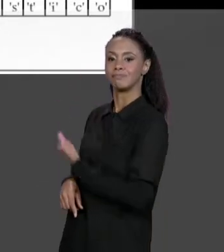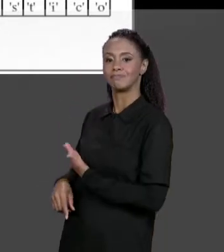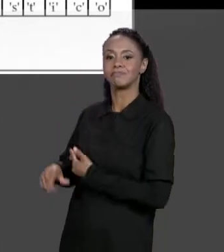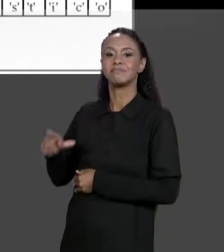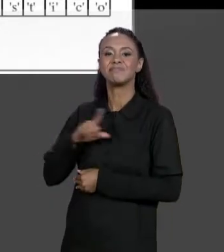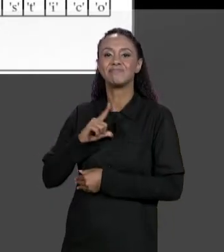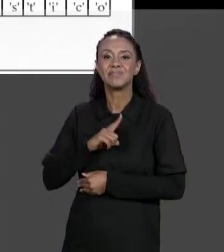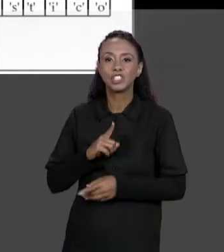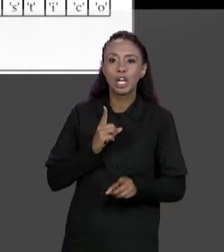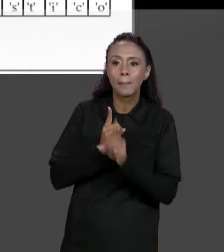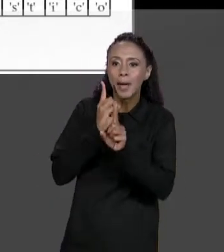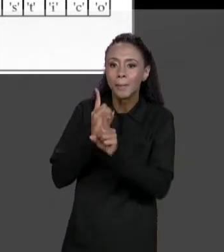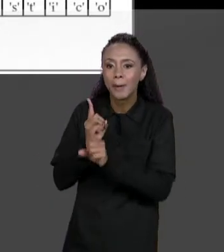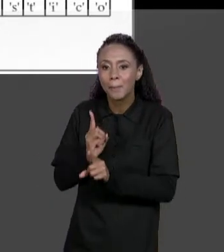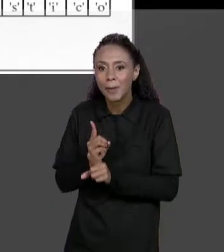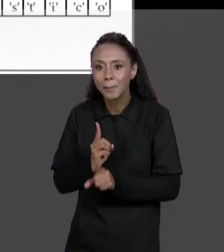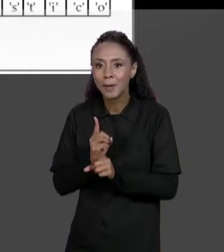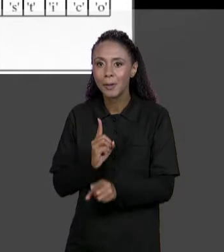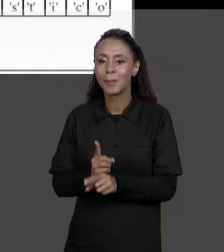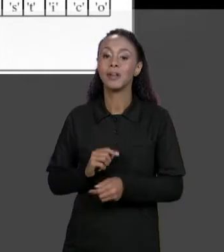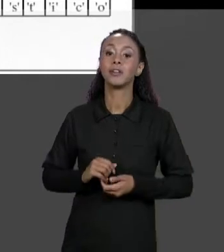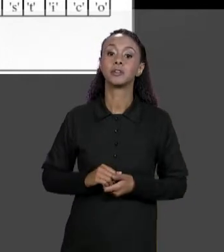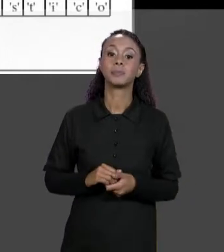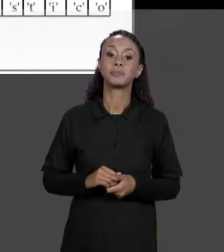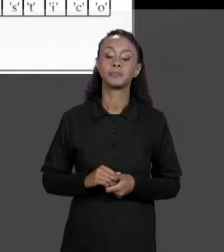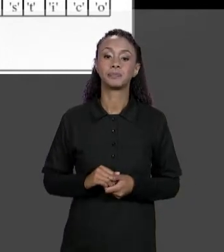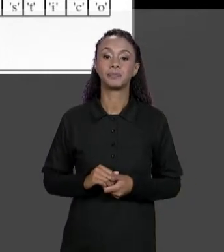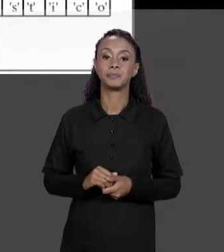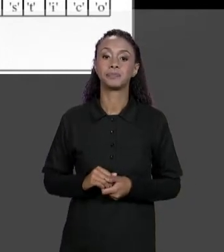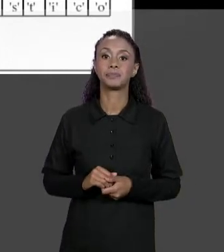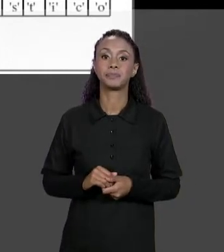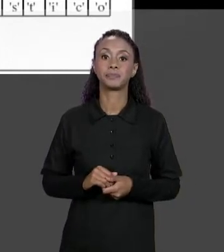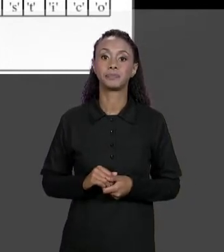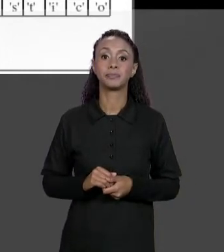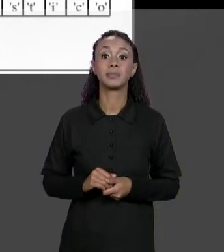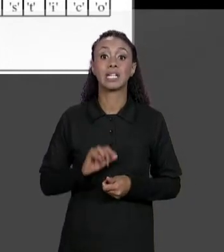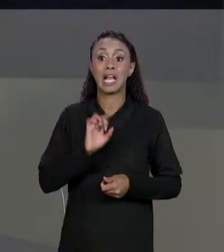É UM ARRANJO DE ARRANJOS, E ESSAS REFERÊNCIAS SE REFERENCIAM A CADA UM DOS